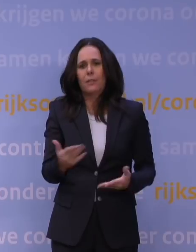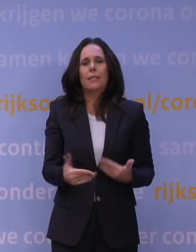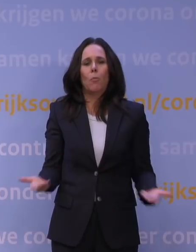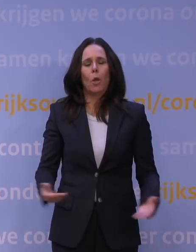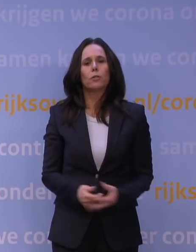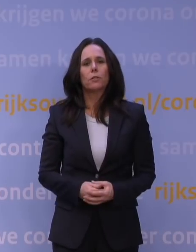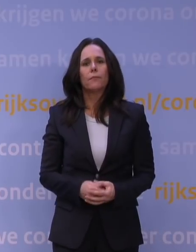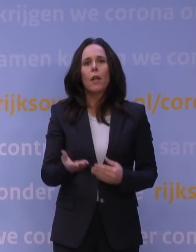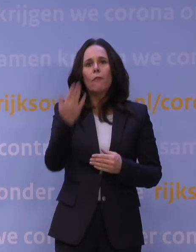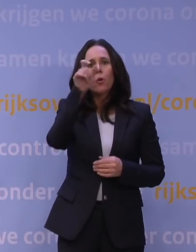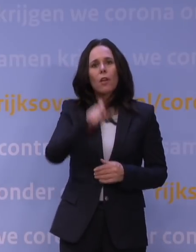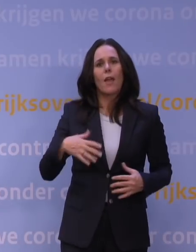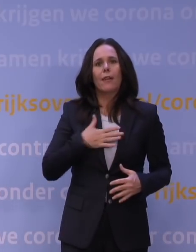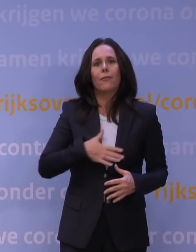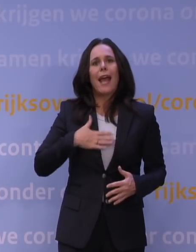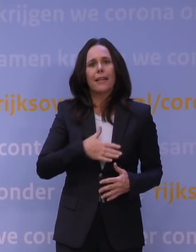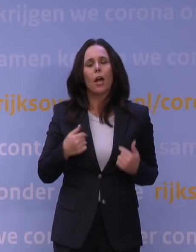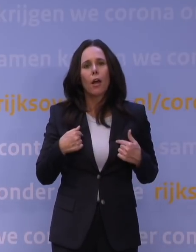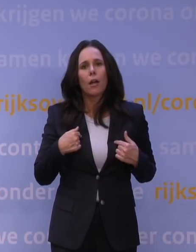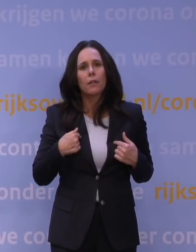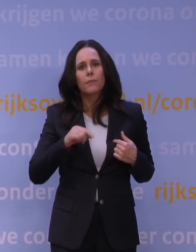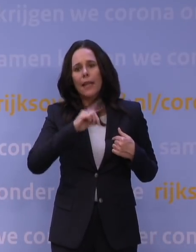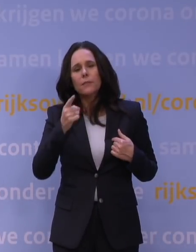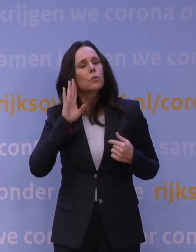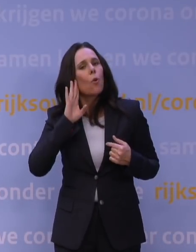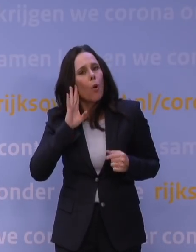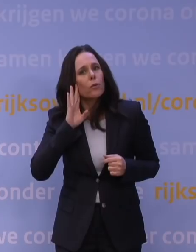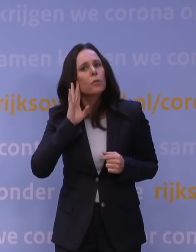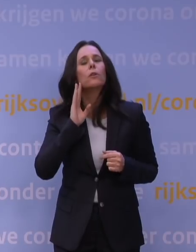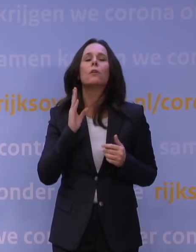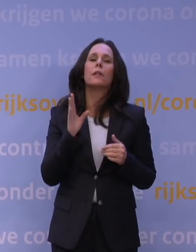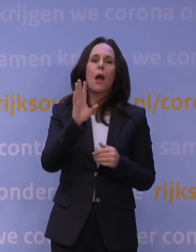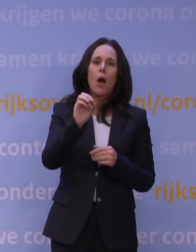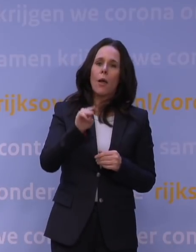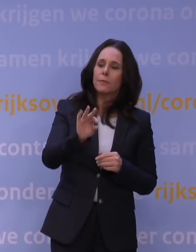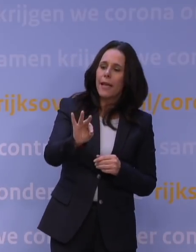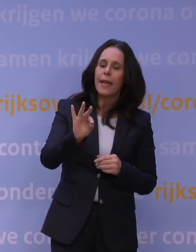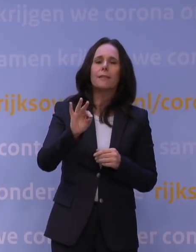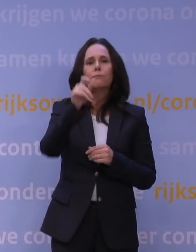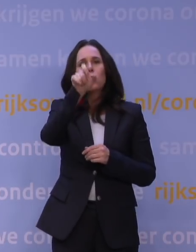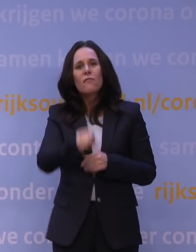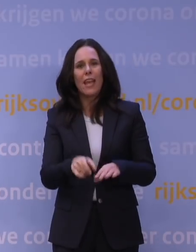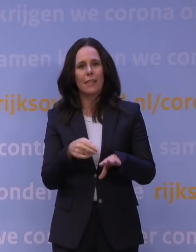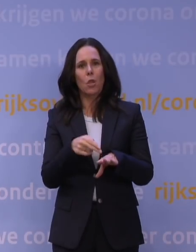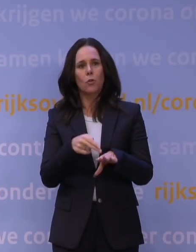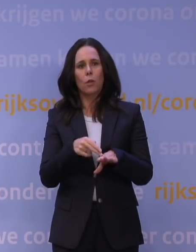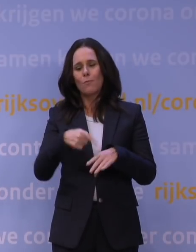Ik ben vorige week vrijdag natuurlijk toen wij de eerste berichten kregen en dat het OMT zei: We hebben nog een week nodig om echt een scherper advies neer te zetten.